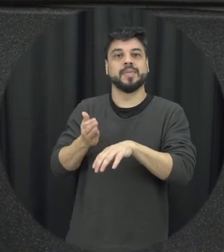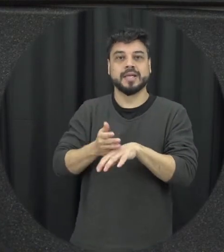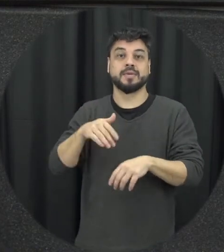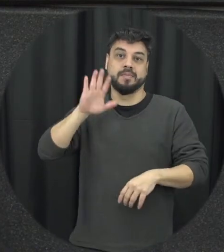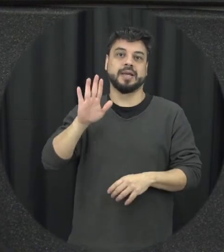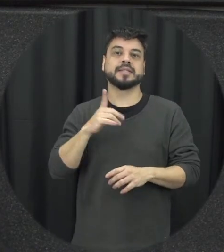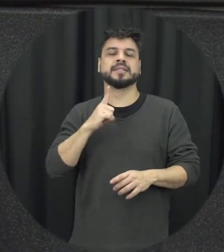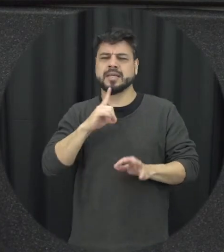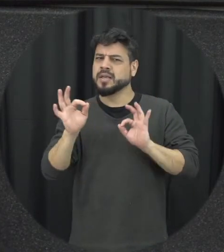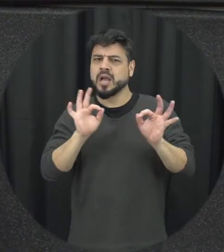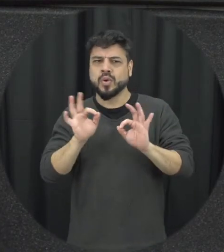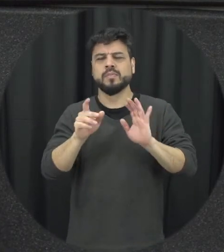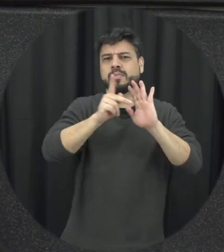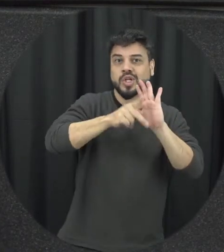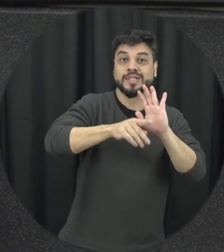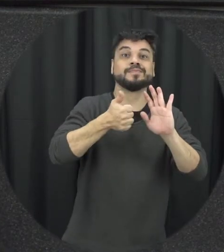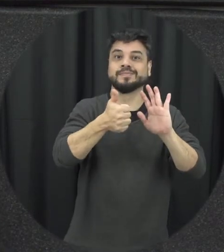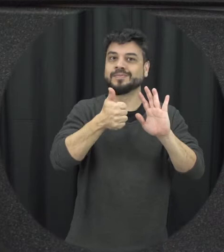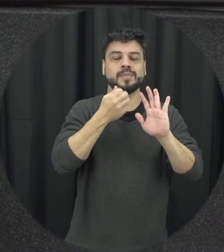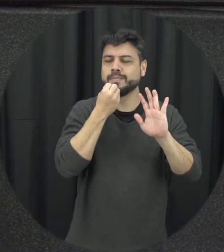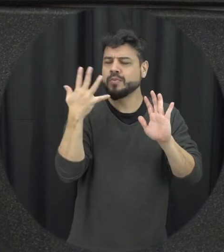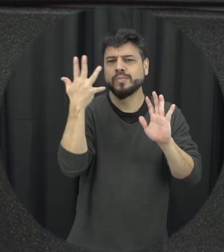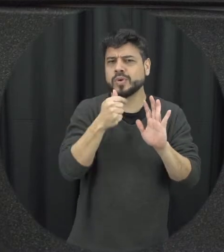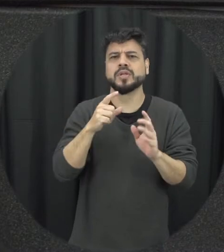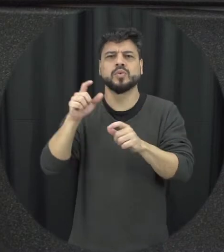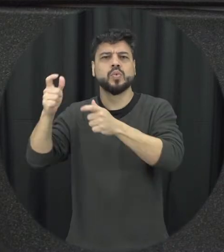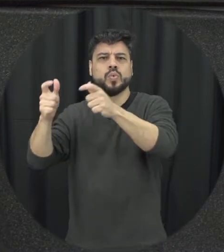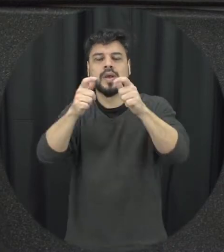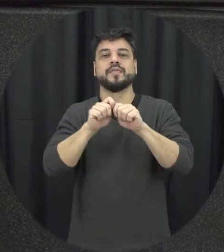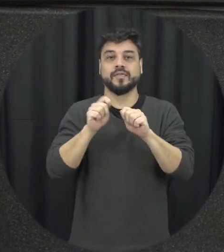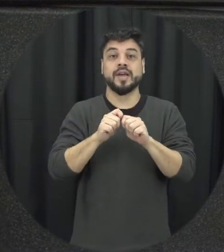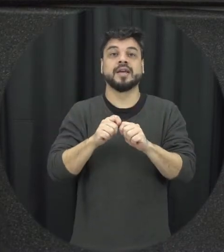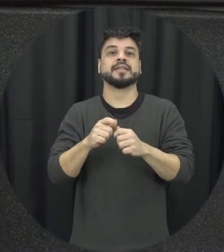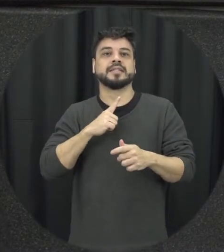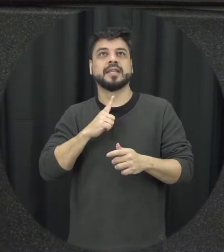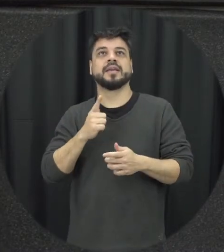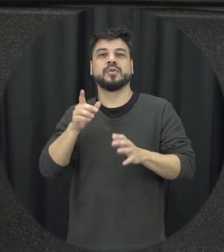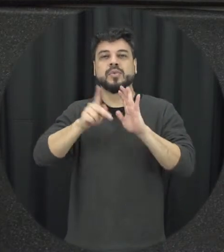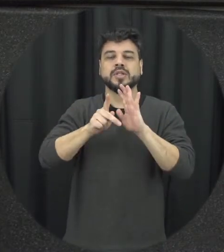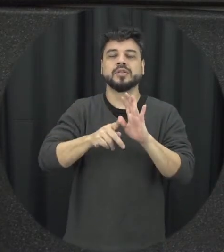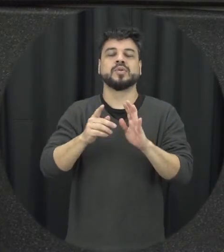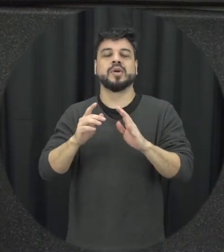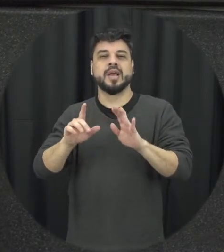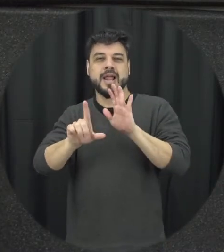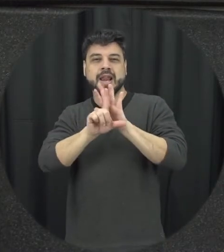projetos belíssimos com relação só condição, a Lei Maria da Penha vai à escola justamente trazendo